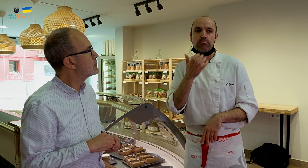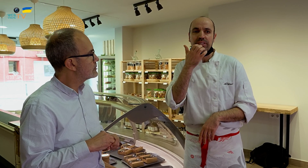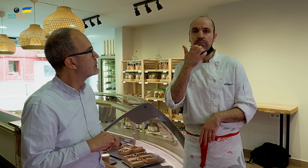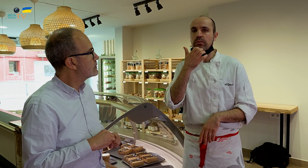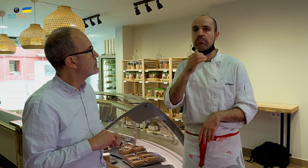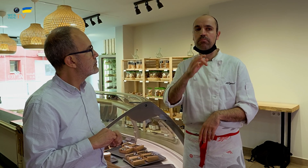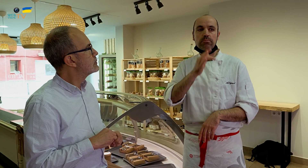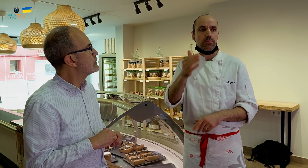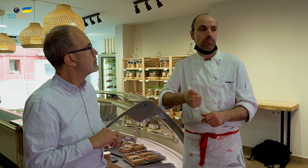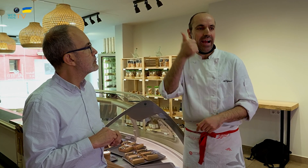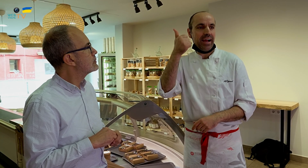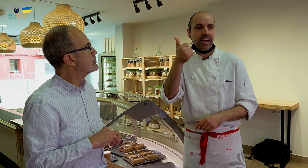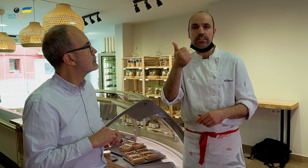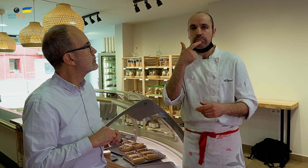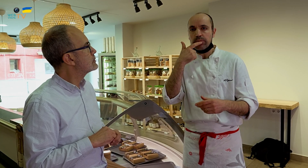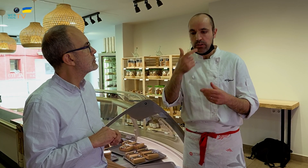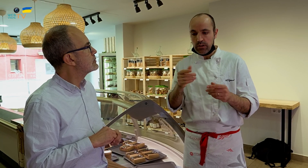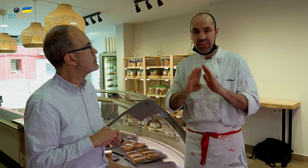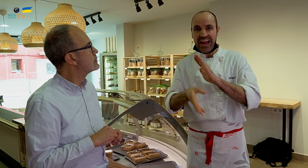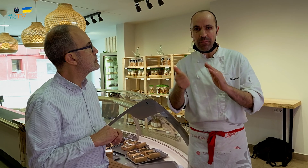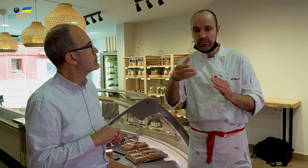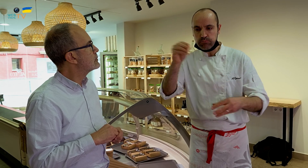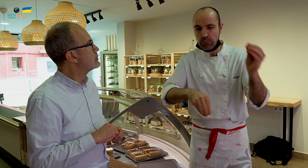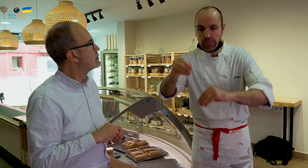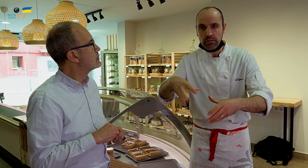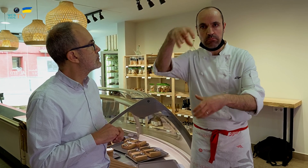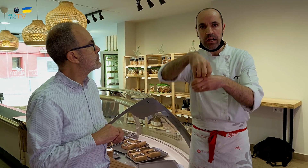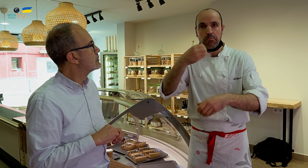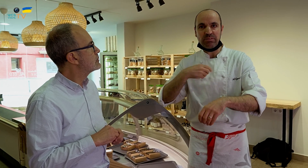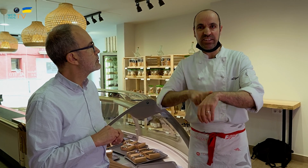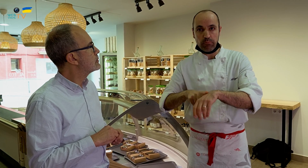Por ejemplo si he de hacerlo directamente, lo pondré todo al mismo tiempo.